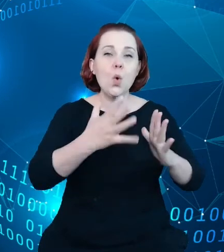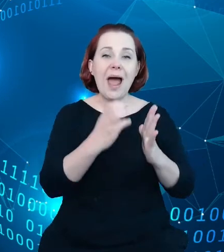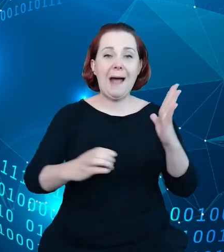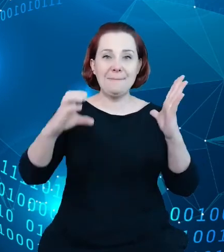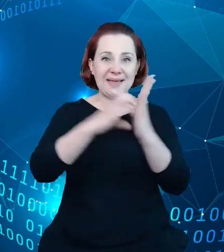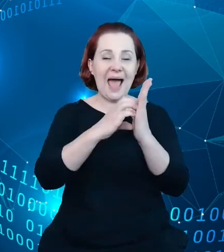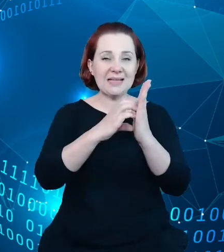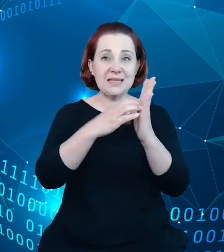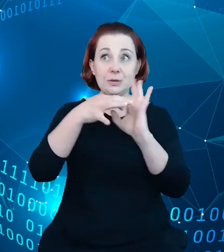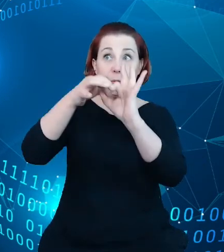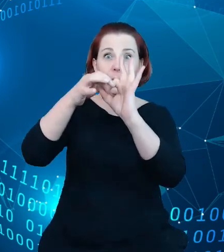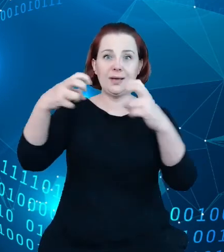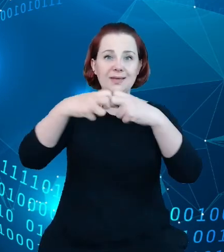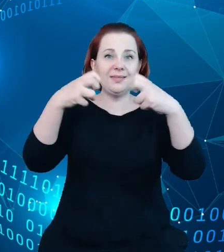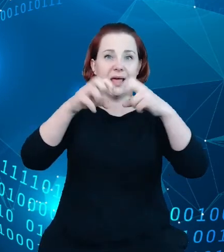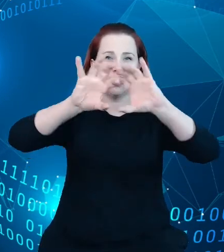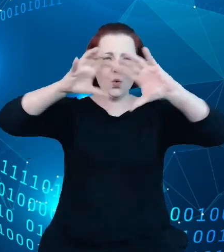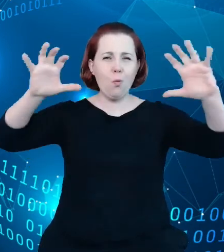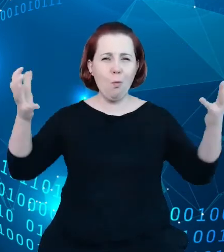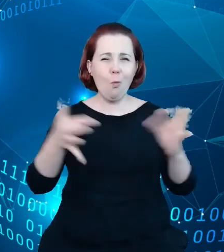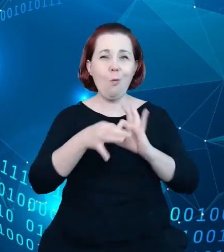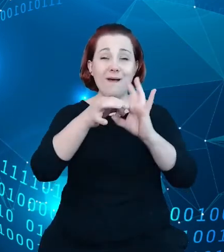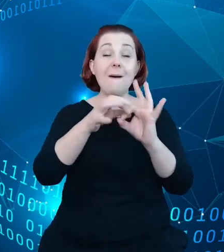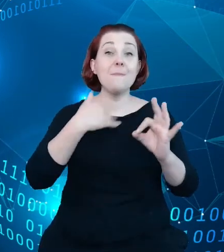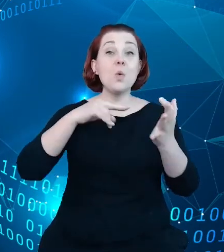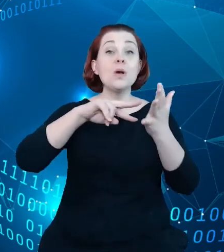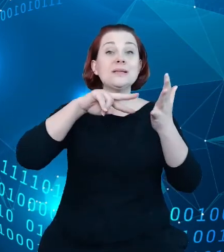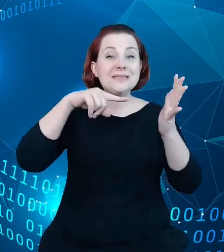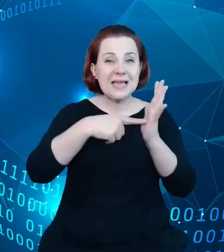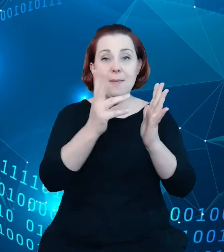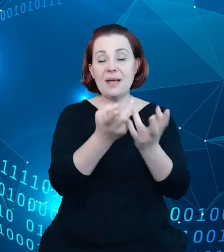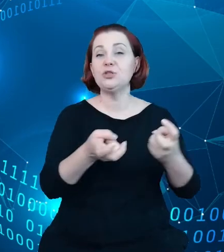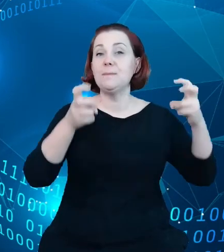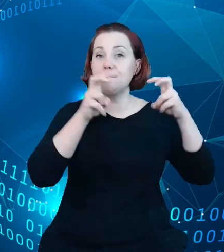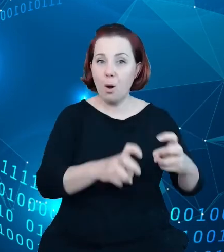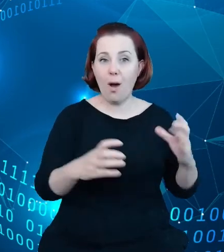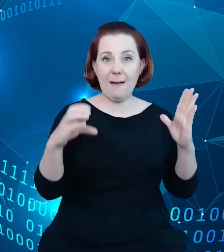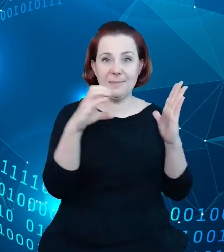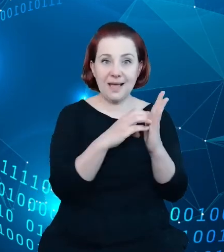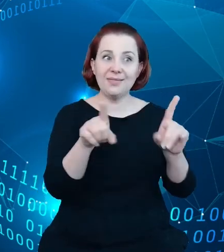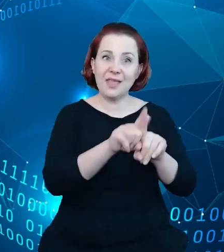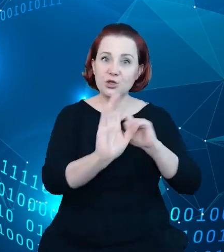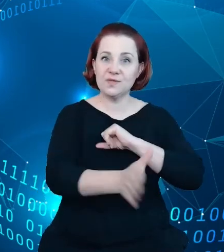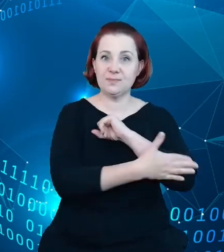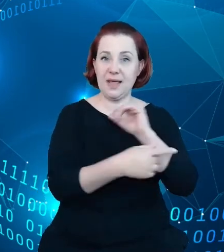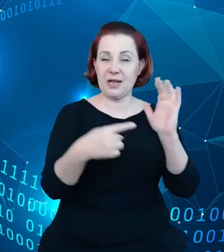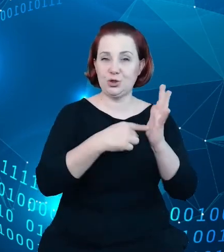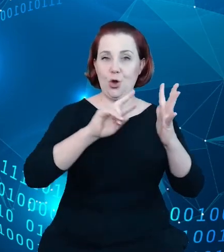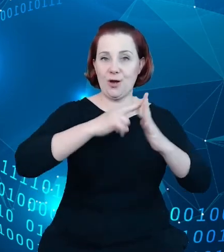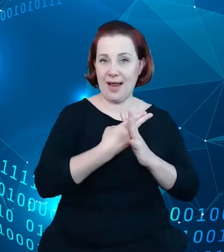powstać i wspierać jego działanie. I pierwszym takim elementem tej chmury